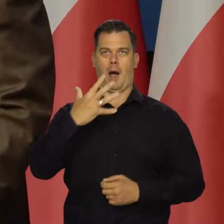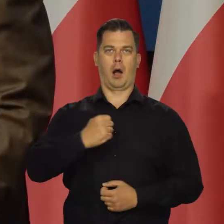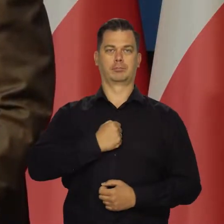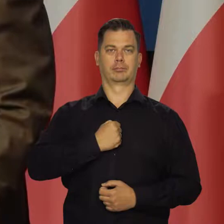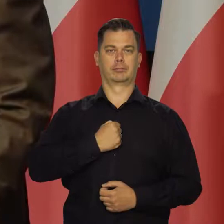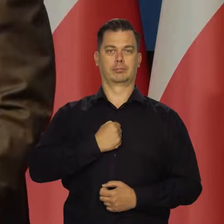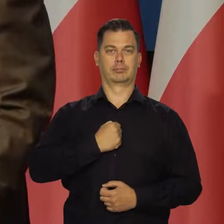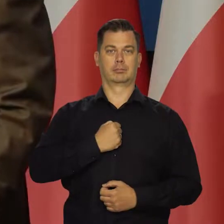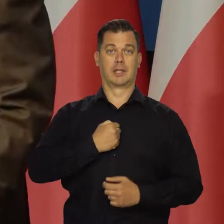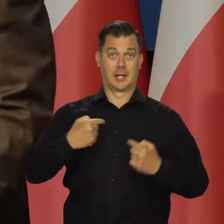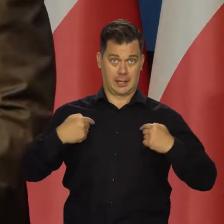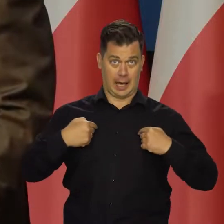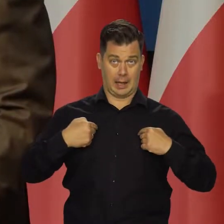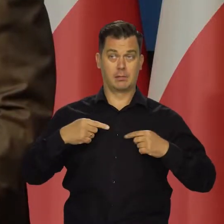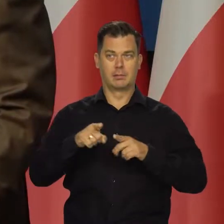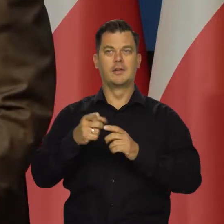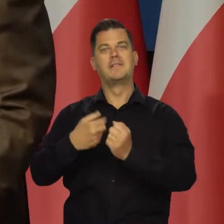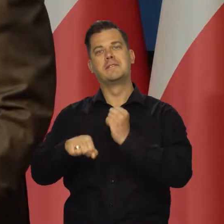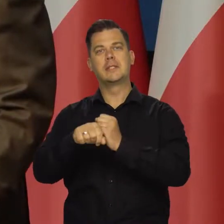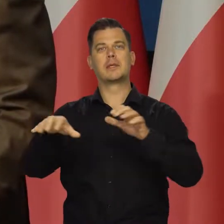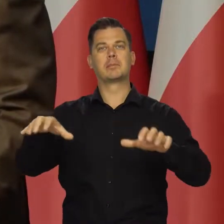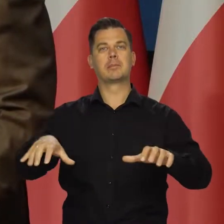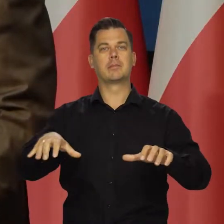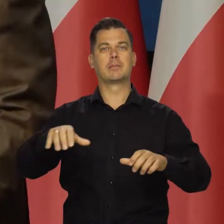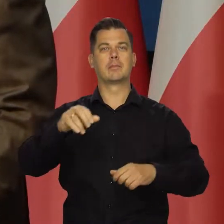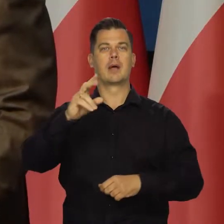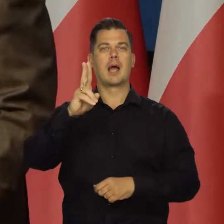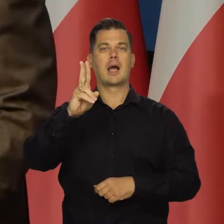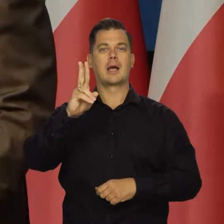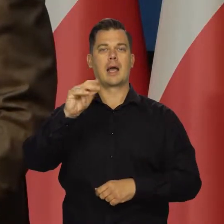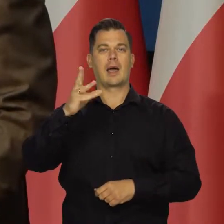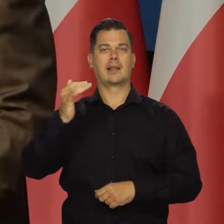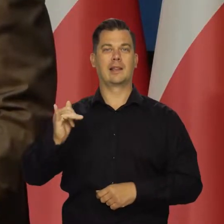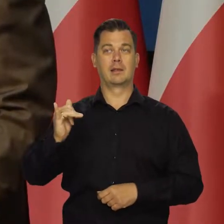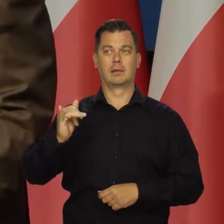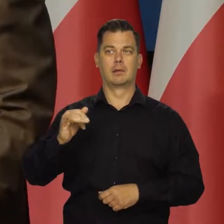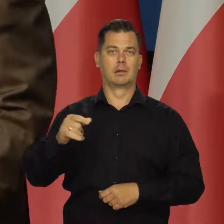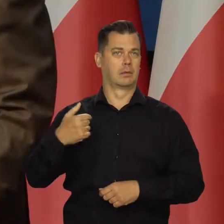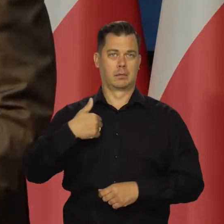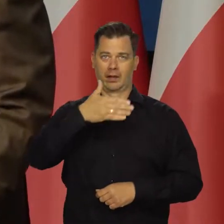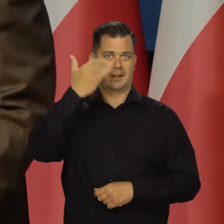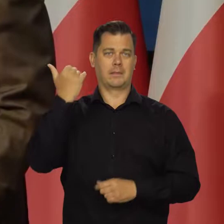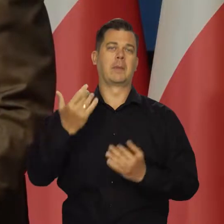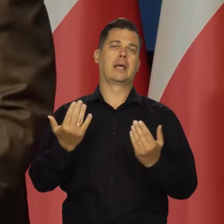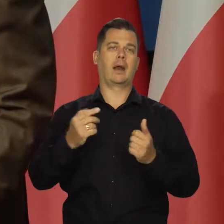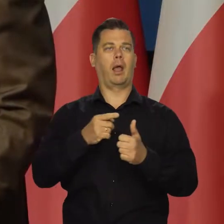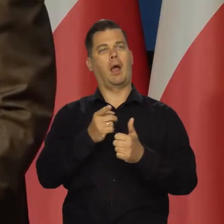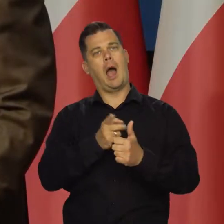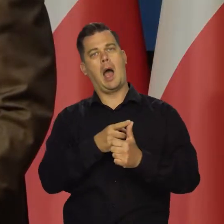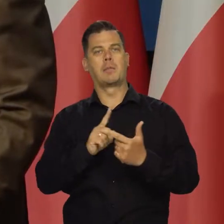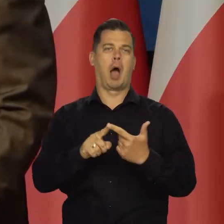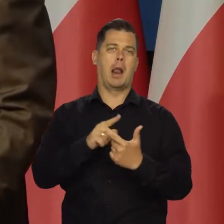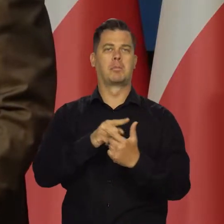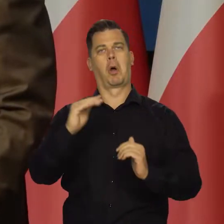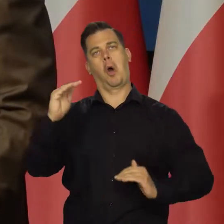że zarówno ja, jak i pani wiceprezes , sami nie wiemy, podajemy sprzeczne informacje.